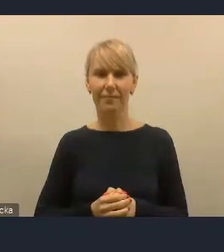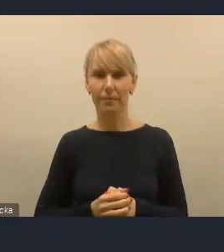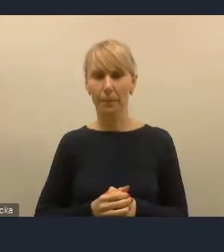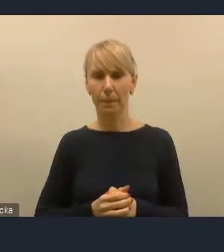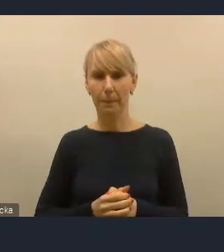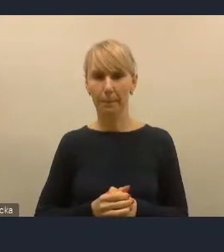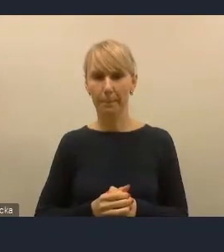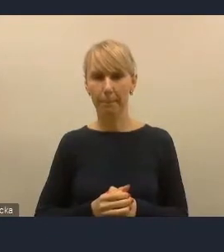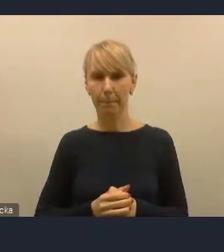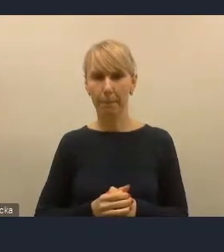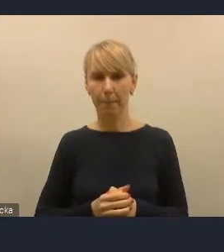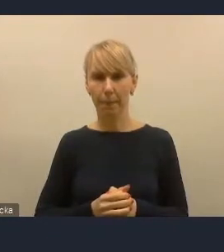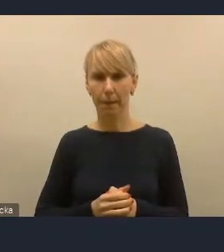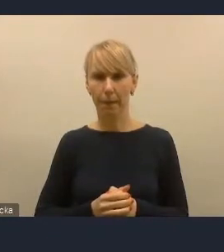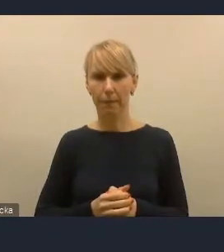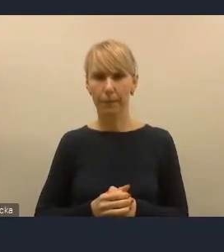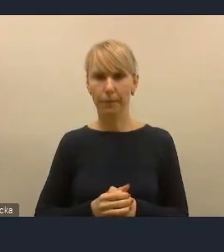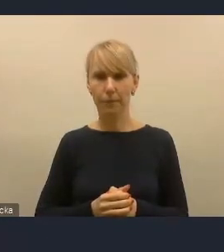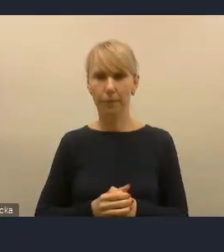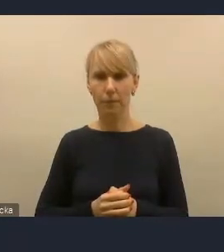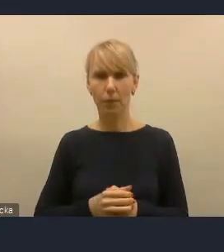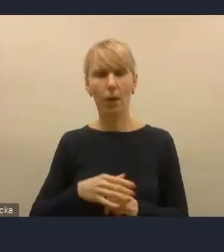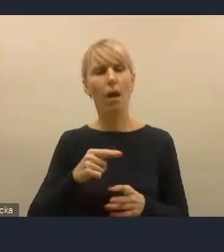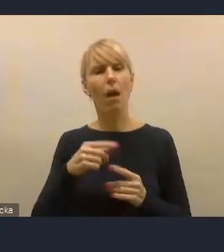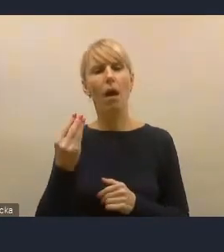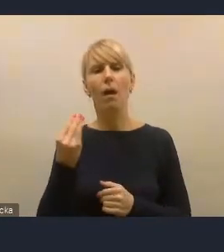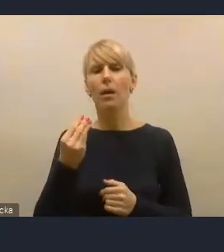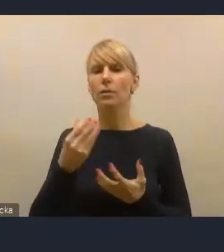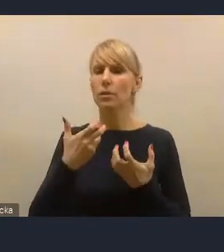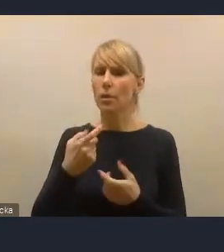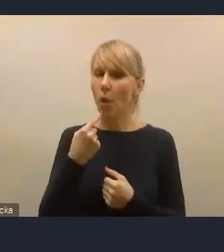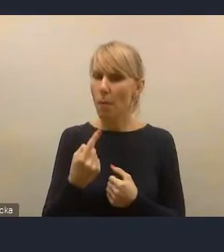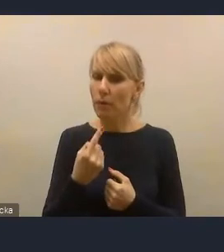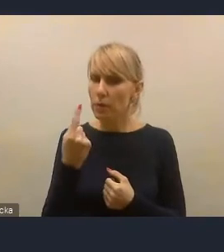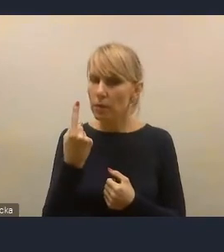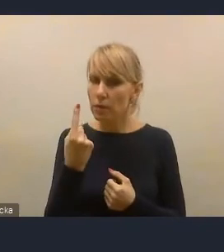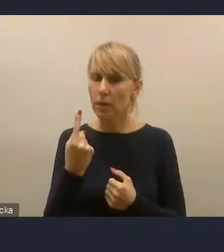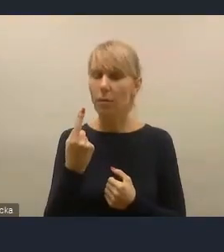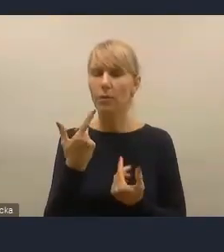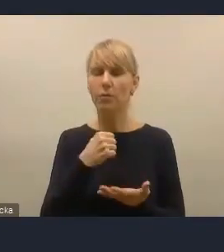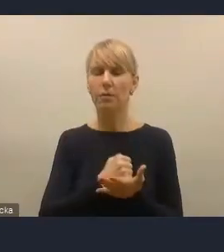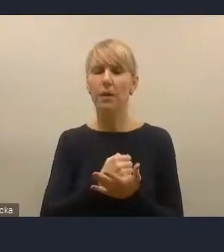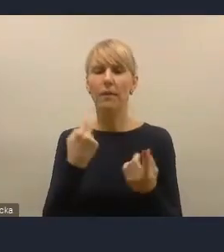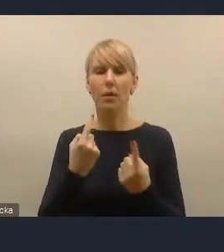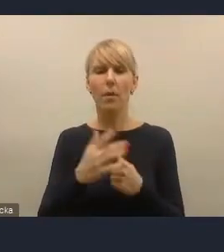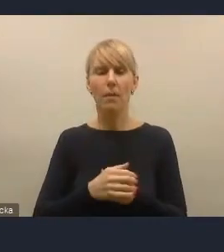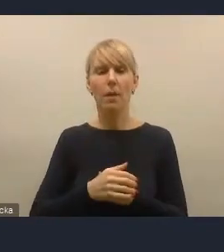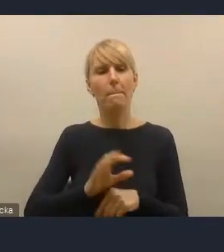Ja chciałem jeszcze na jedną rzecz zwrócić uwagę. Zarówno osobiście na podstawie własnych doświadczeń,